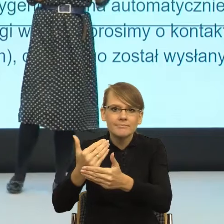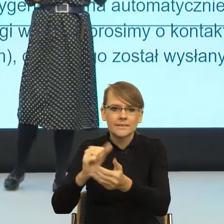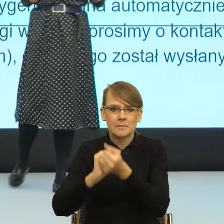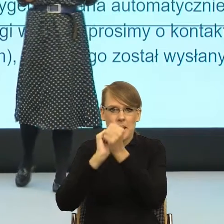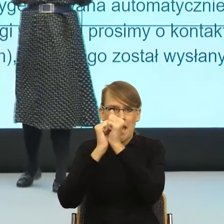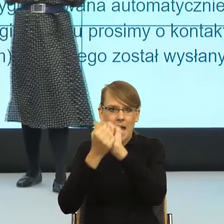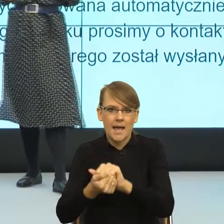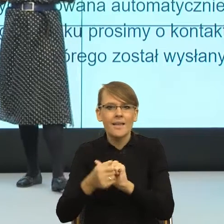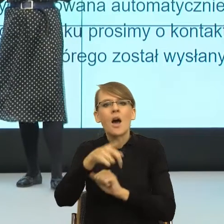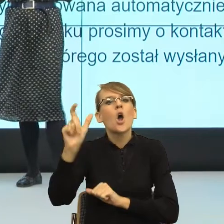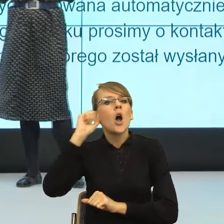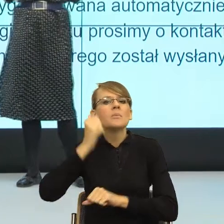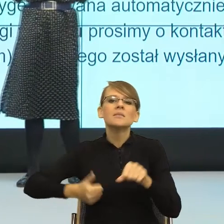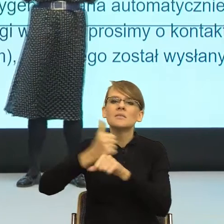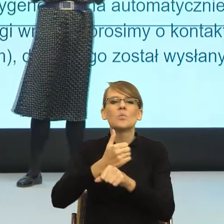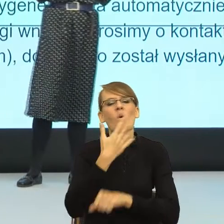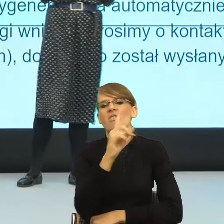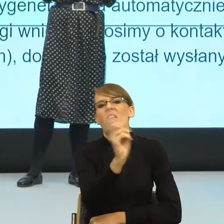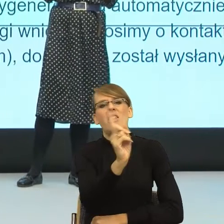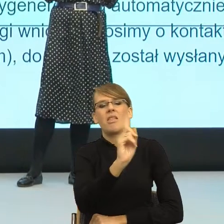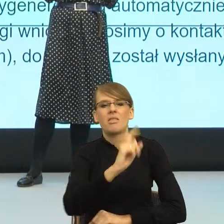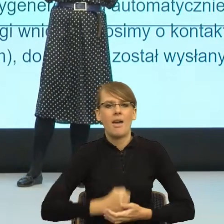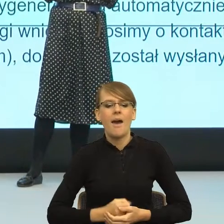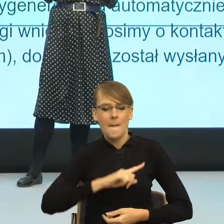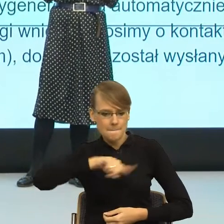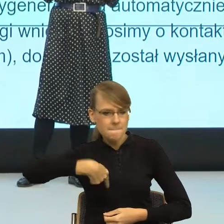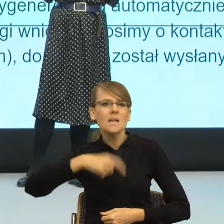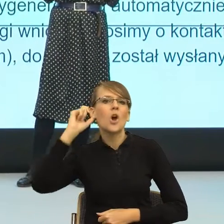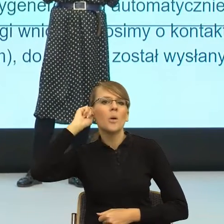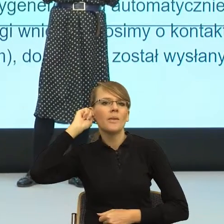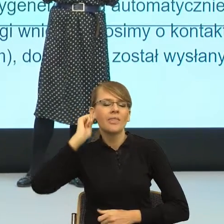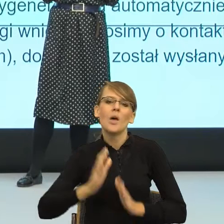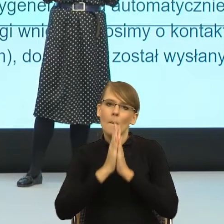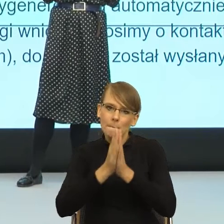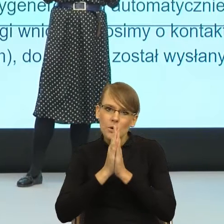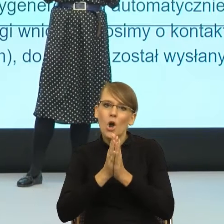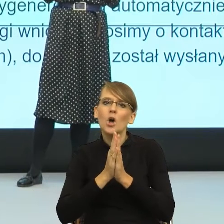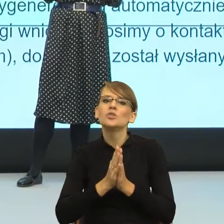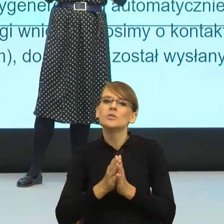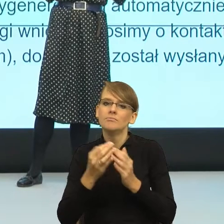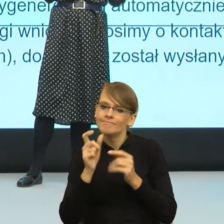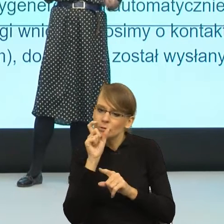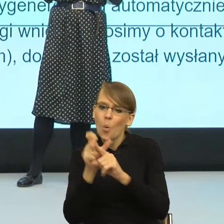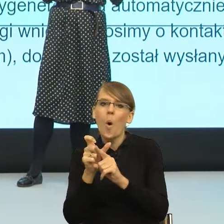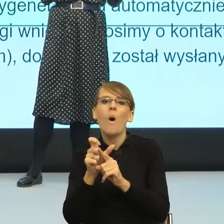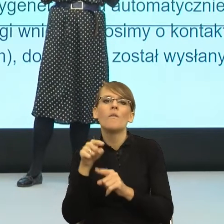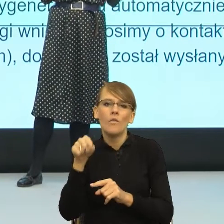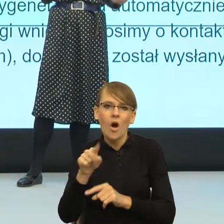kobiet powiedziała "No nie, nie, my byśmy jednak bardzo prosiły, żeby używać wobec nas form, które wskazują również na naszą płeć".